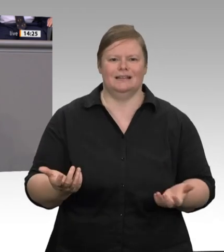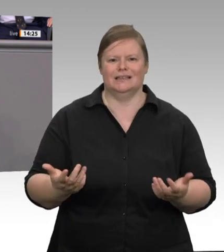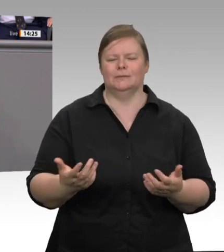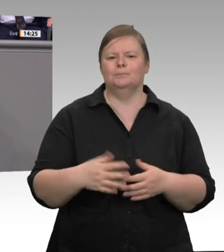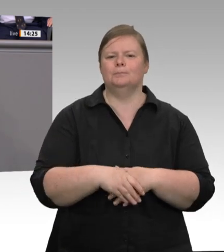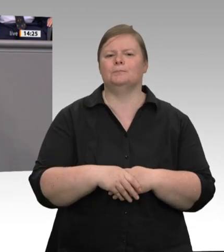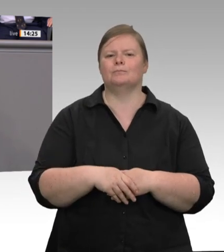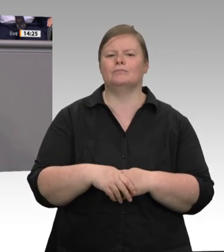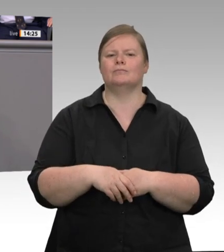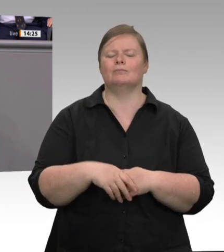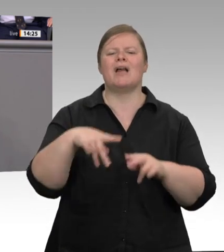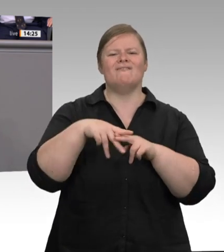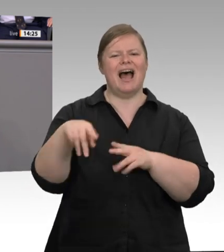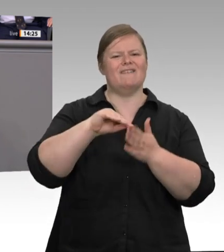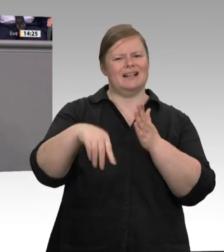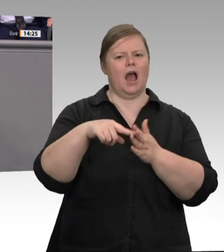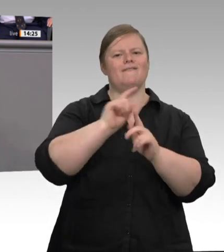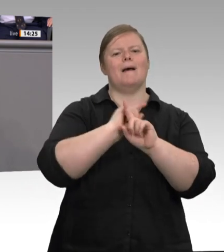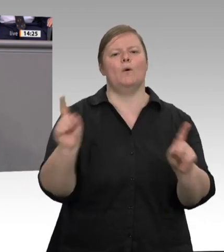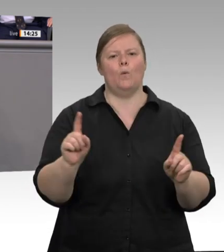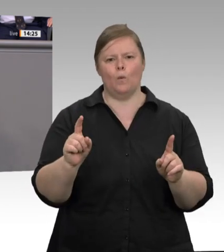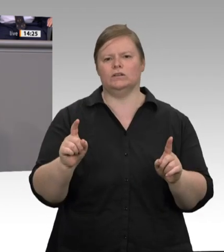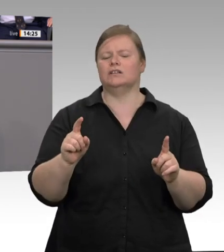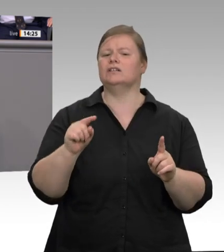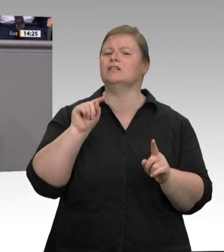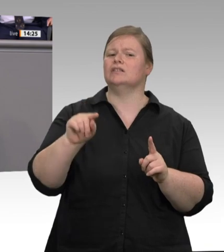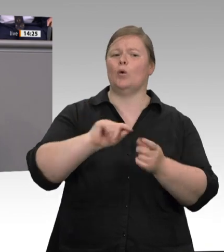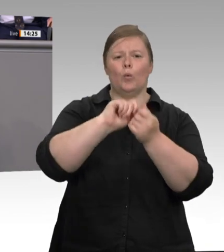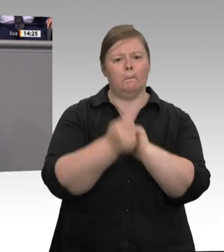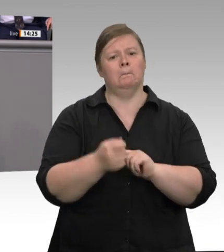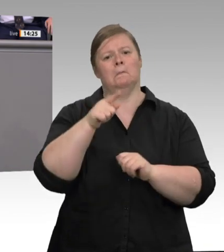Die Auftragsspitzen müssen auch irgendwie abgearbeitet werden. Drittens. Wer die Arbeitnehmerüberlassung